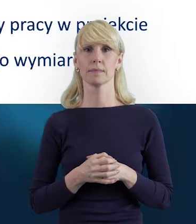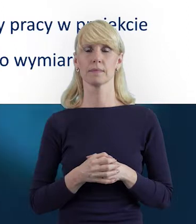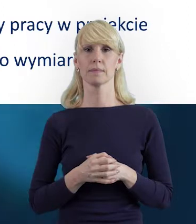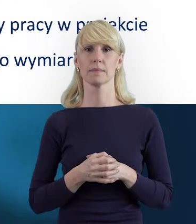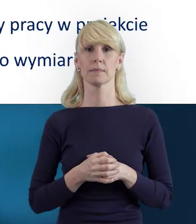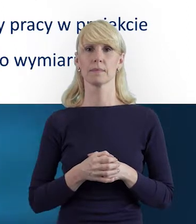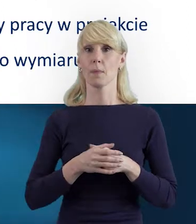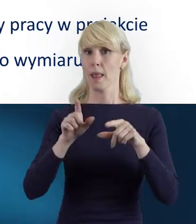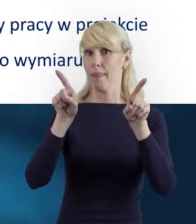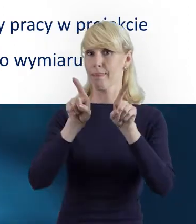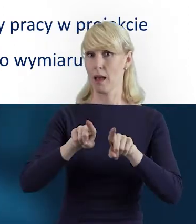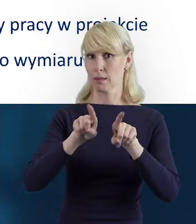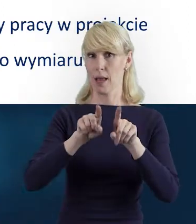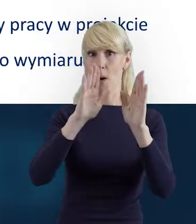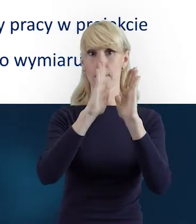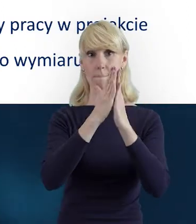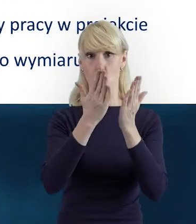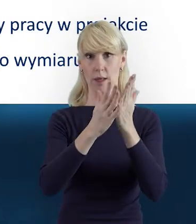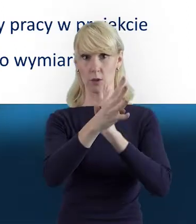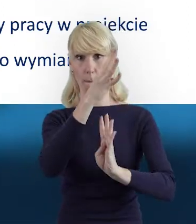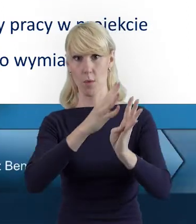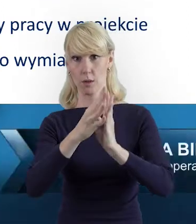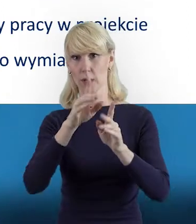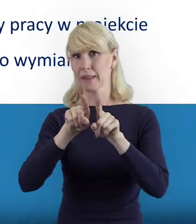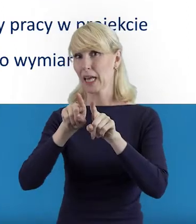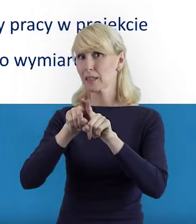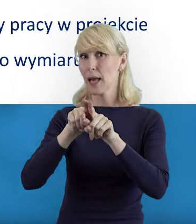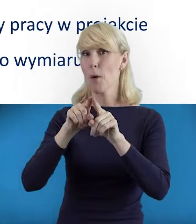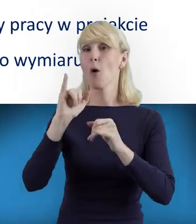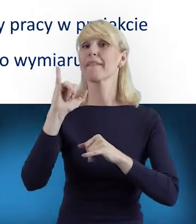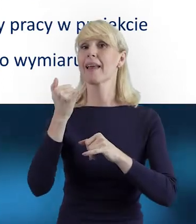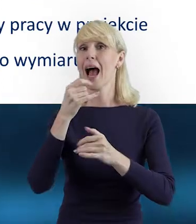Zarówno w Podręczniku Beneficjenta, jak i przewodniku "Jak skutecznie rozliczyć projekt?"